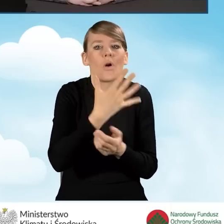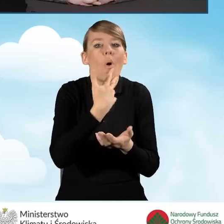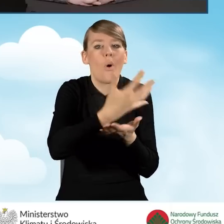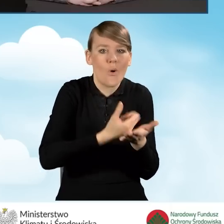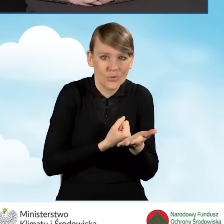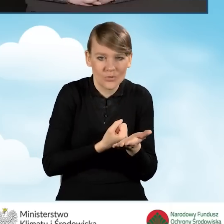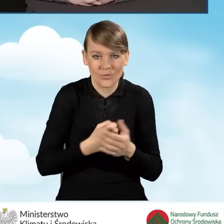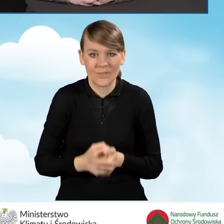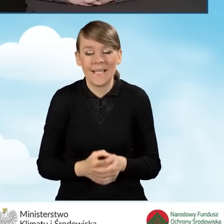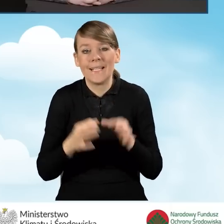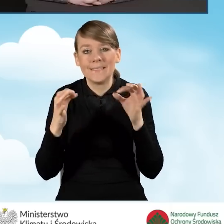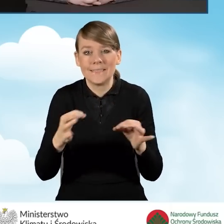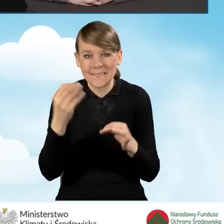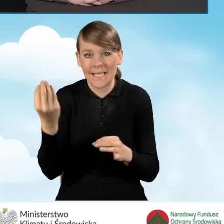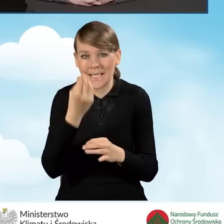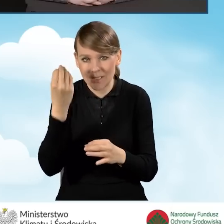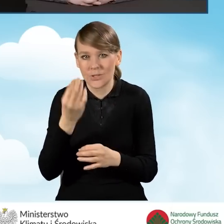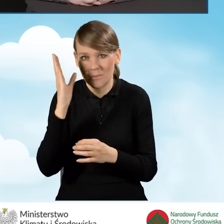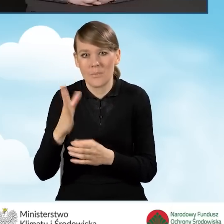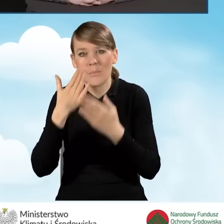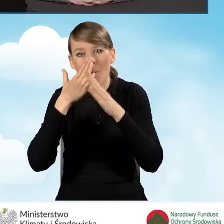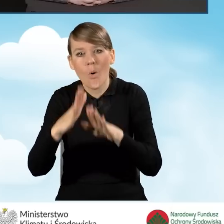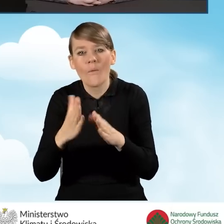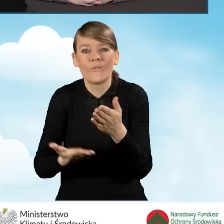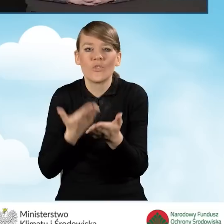Dzisiaj Państwu zaprezentujemy wypełnianie wniosku o dofinansowanie,